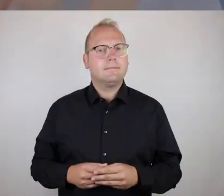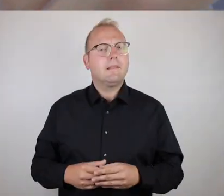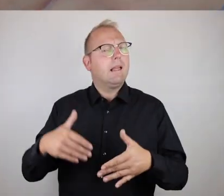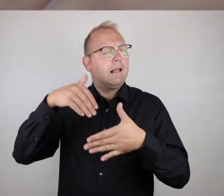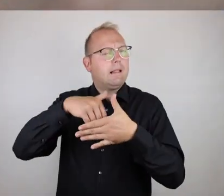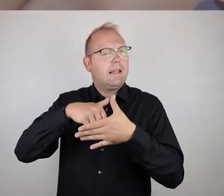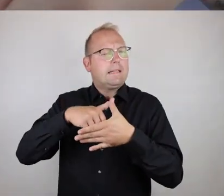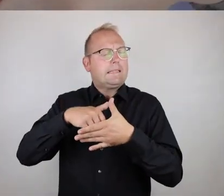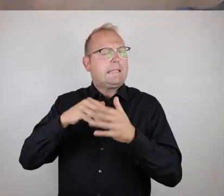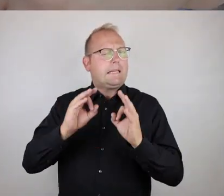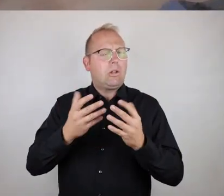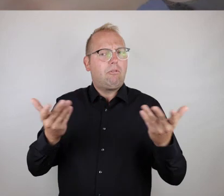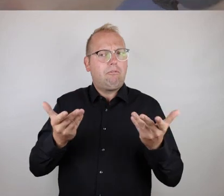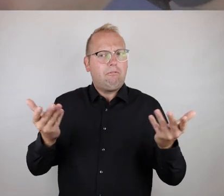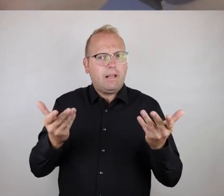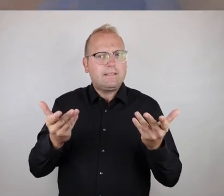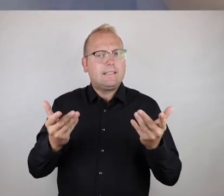Der Kern besteht eigentlich immer erst mal daraus,